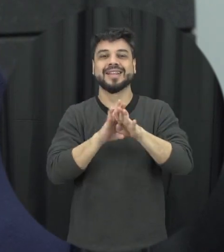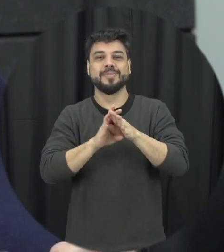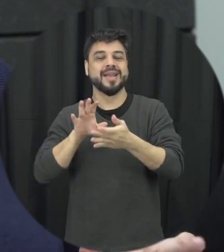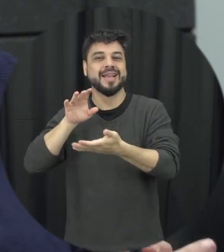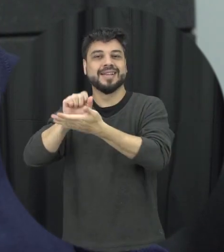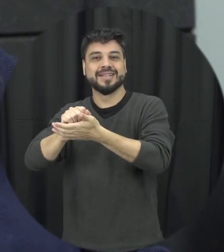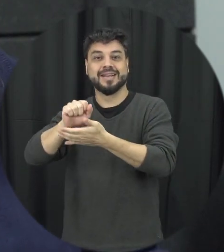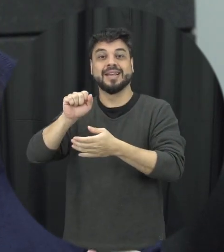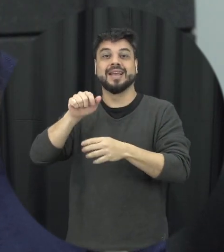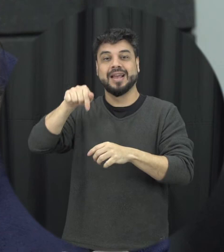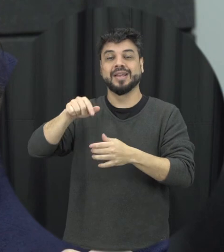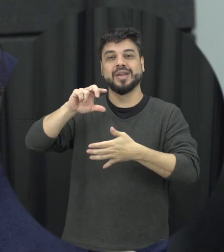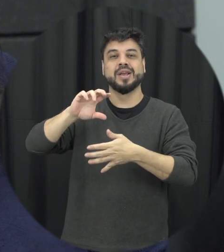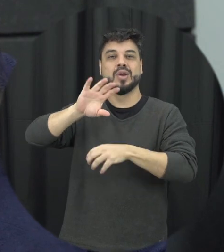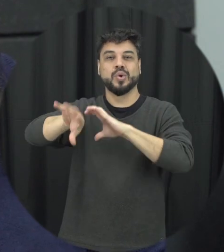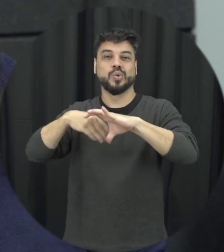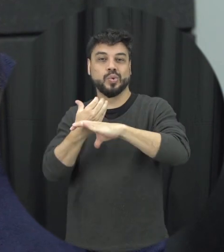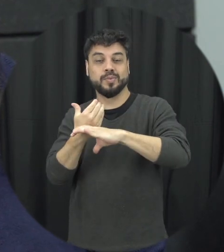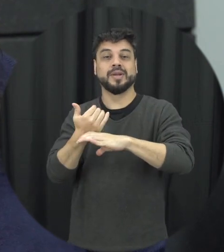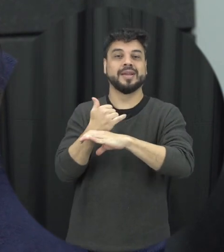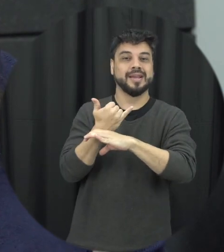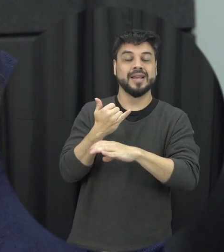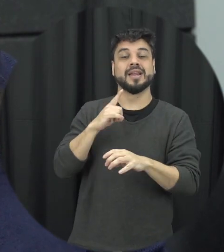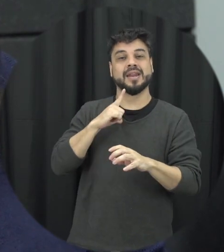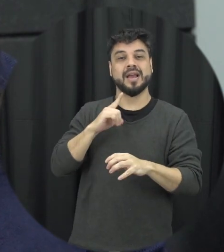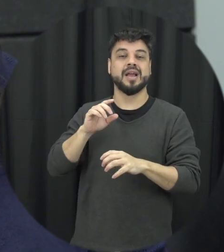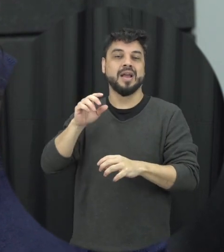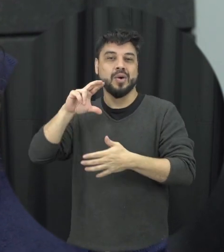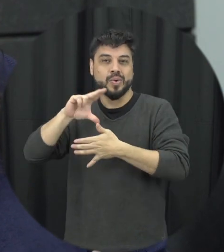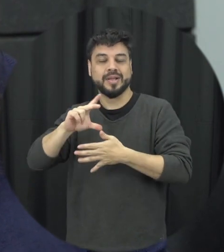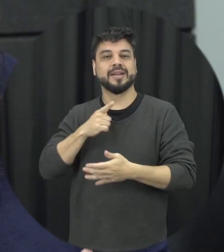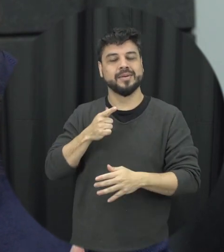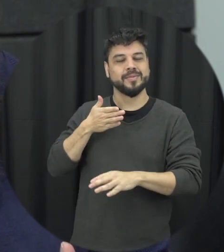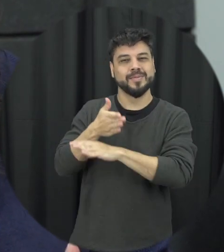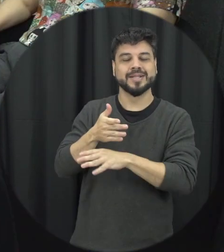no canal do YouTube da unila assim você não perde nenhum episódio do que passa. Até mais!